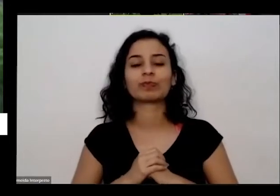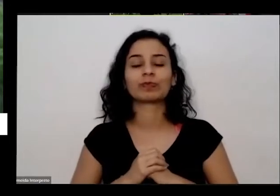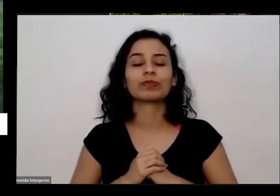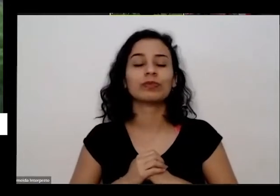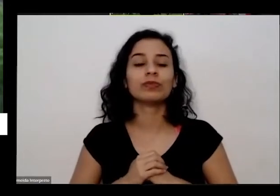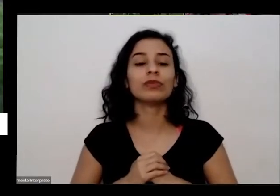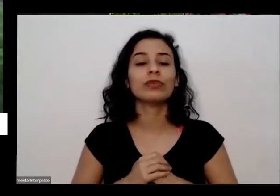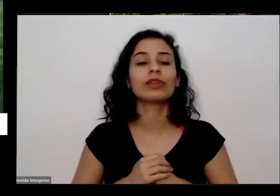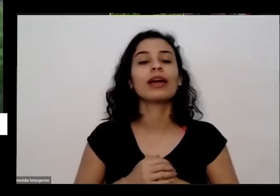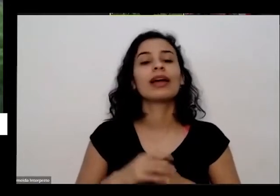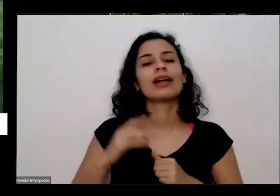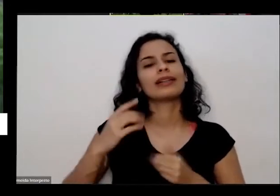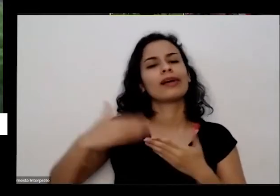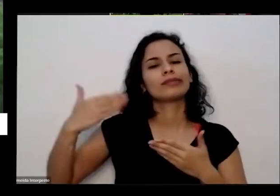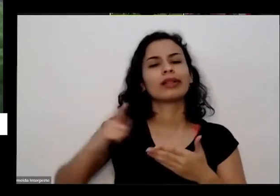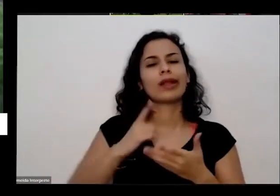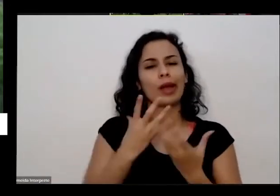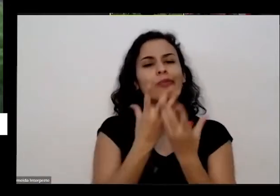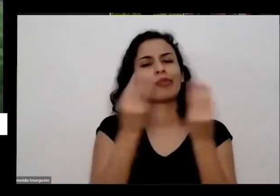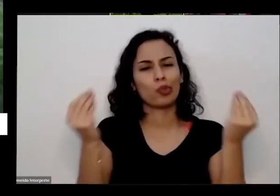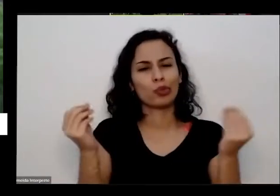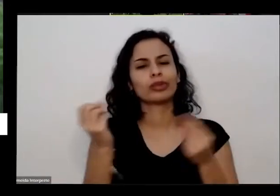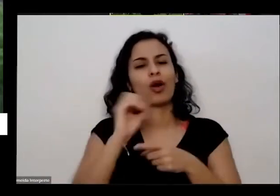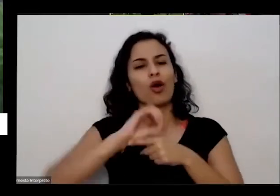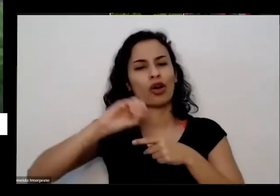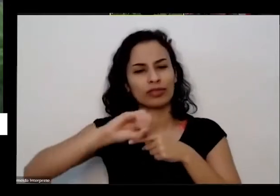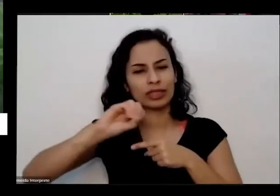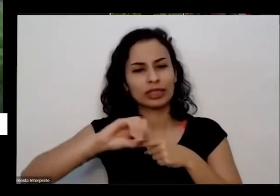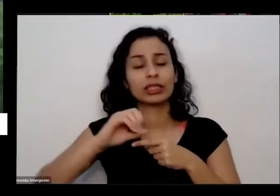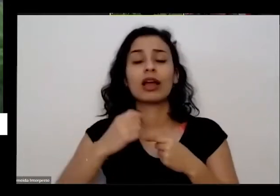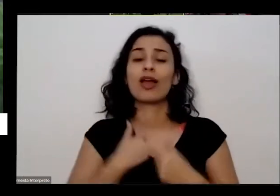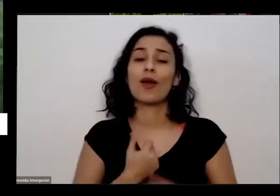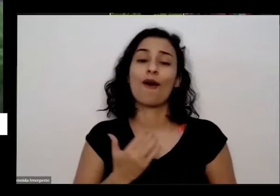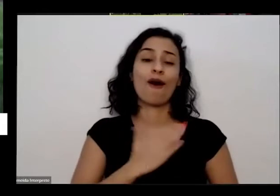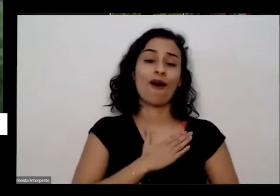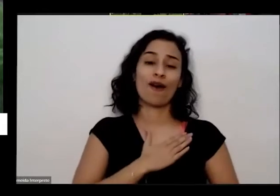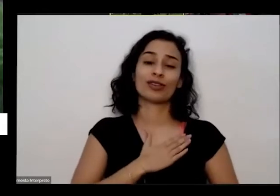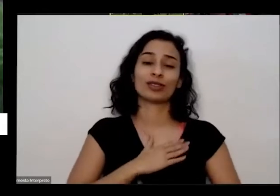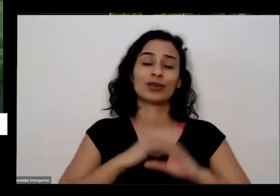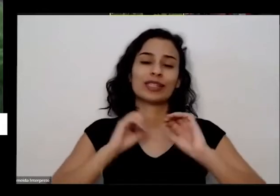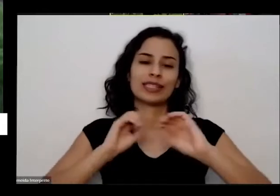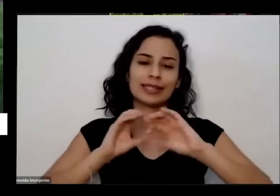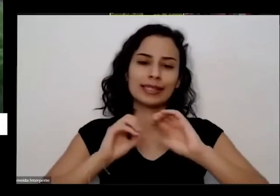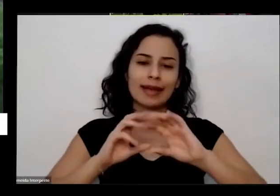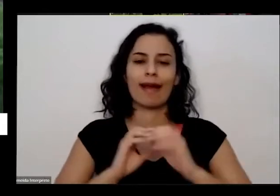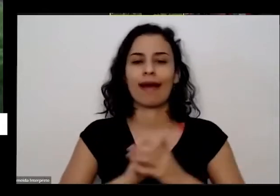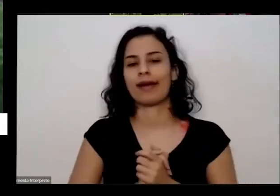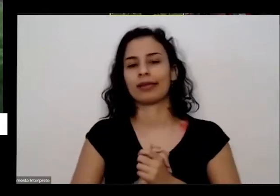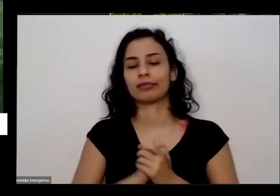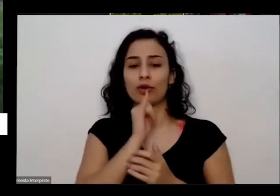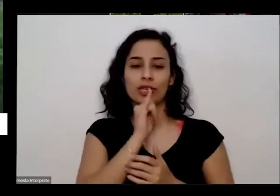muitas oficinas que uma coisa que eu gosto muito de ensinar a pegar uma uma sementinha como eu tava